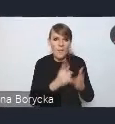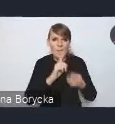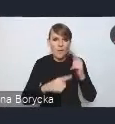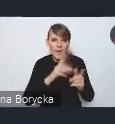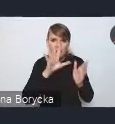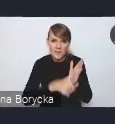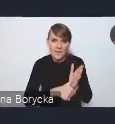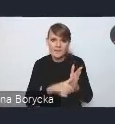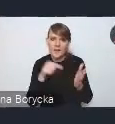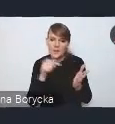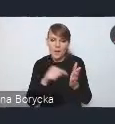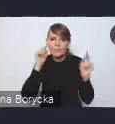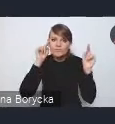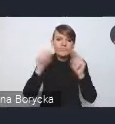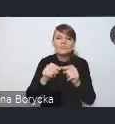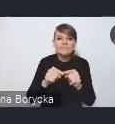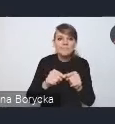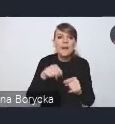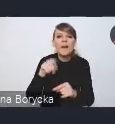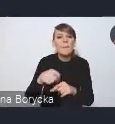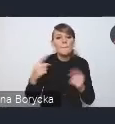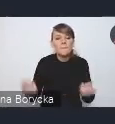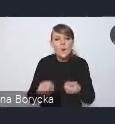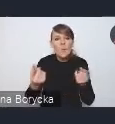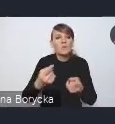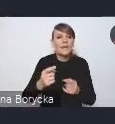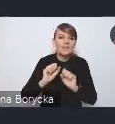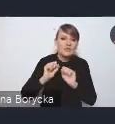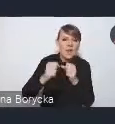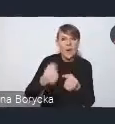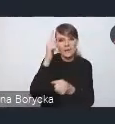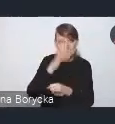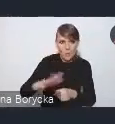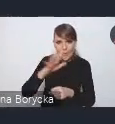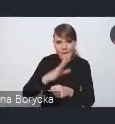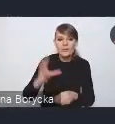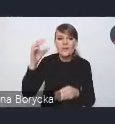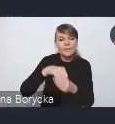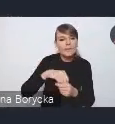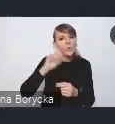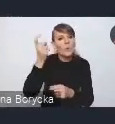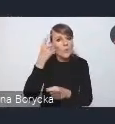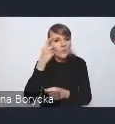jest promocja działań społecznych ze szczególnym uwzględnieniem potrzeb mieszkaniowych.